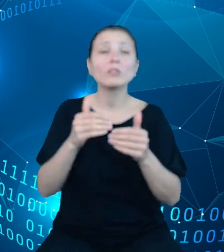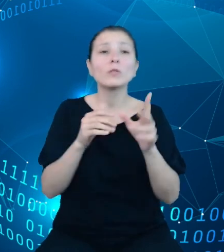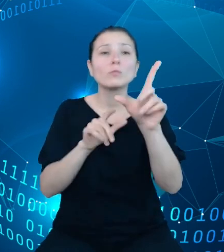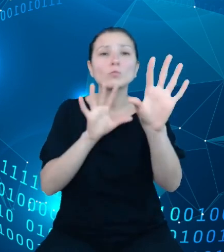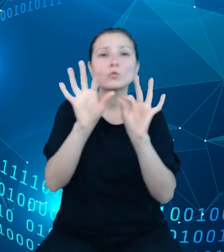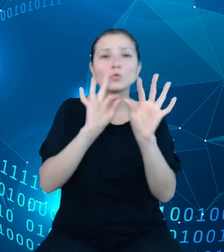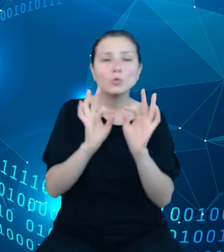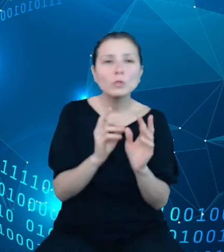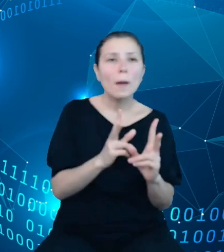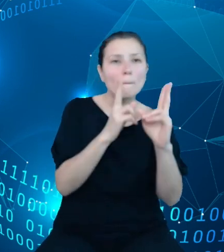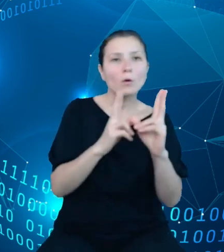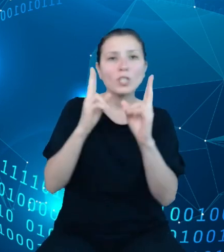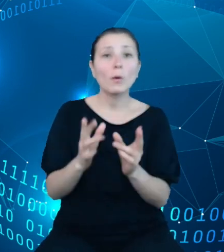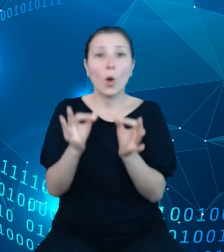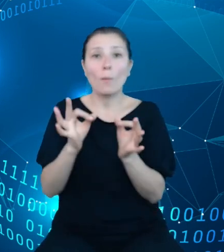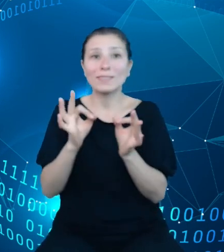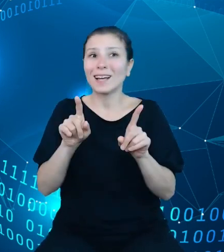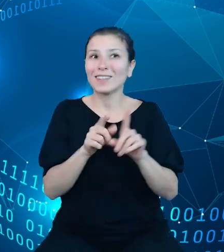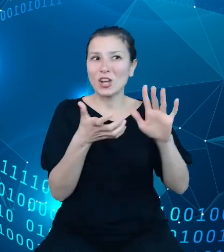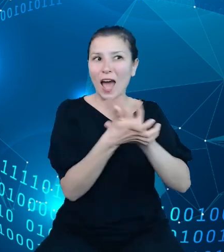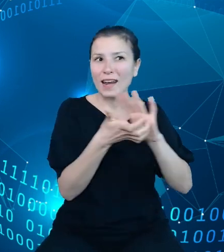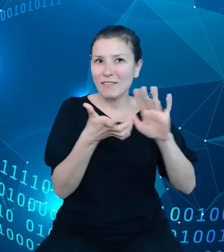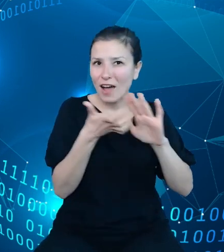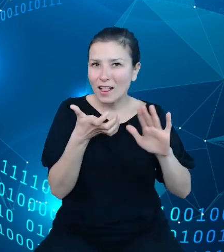archiwalnych występujących w konkretnym roku budżetowym.